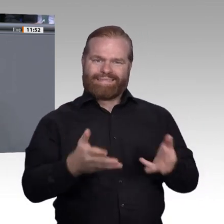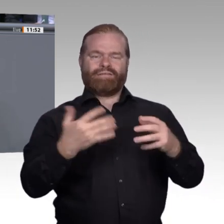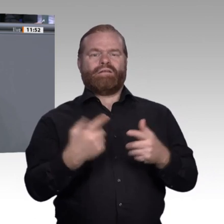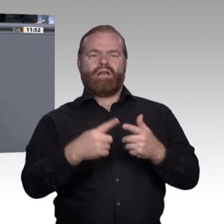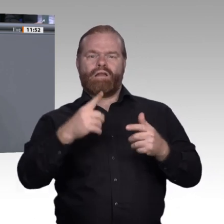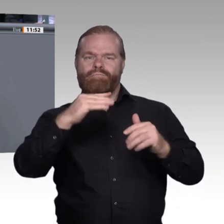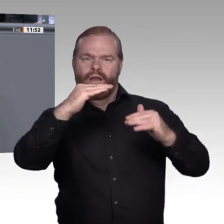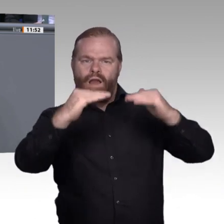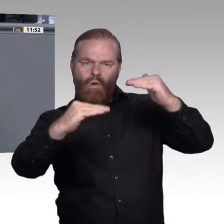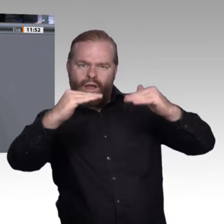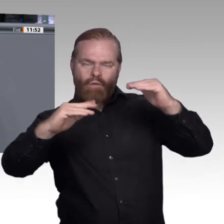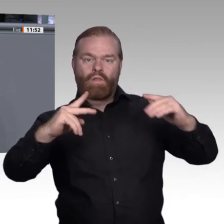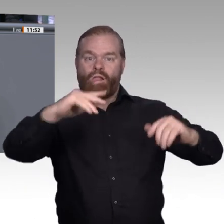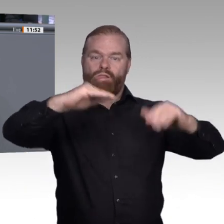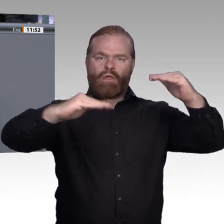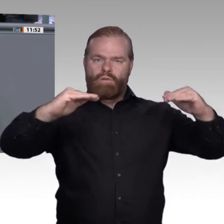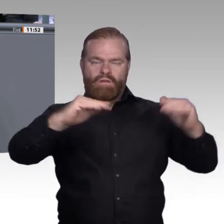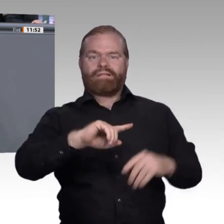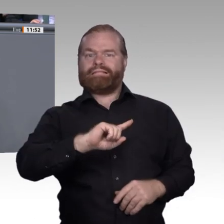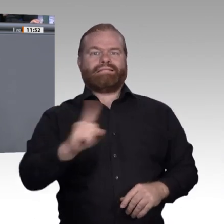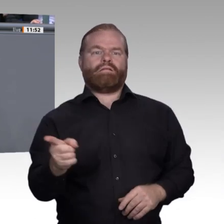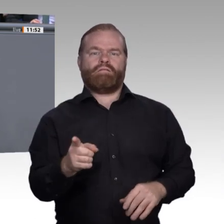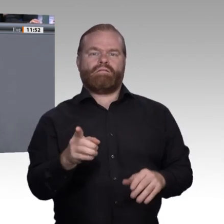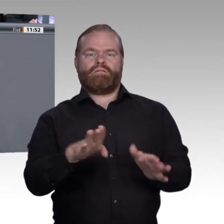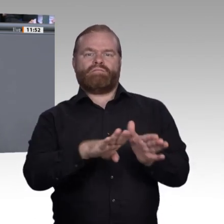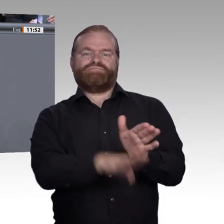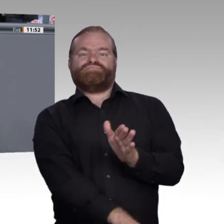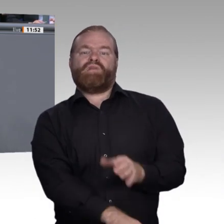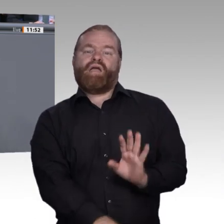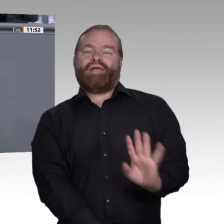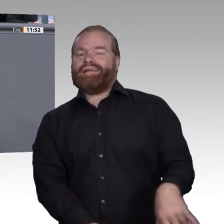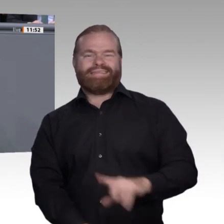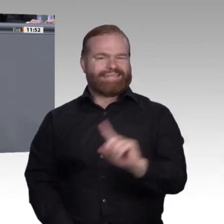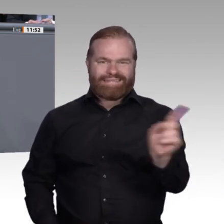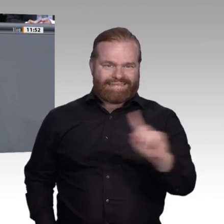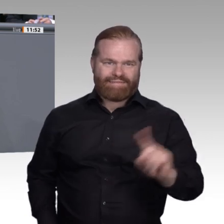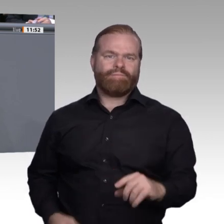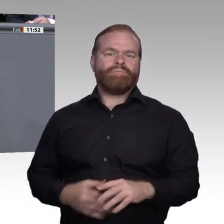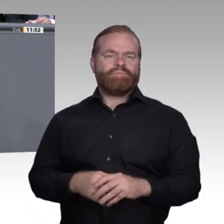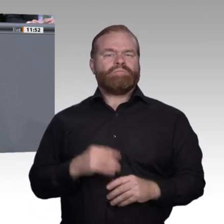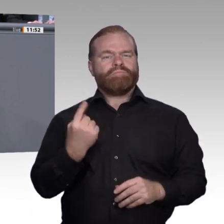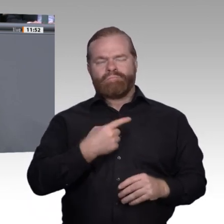um interdisziplinär zu arbeiten, um neue Lernkonzepte auszuprobieren, einen Campus, auf dem man nicht